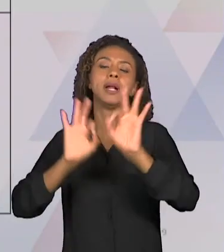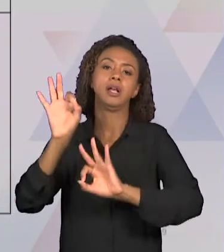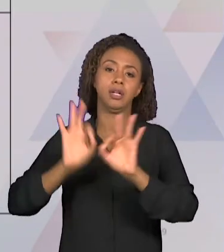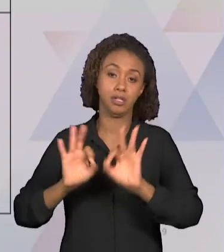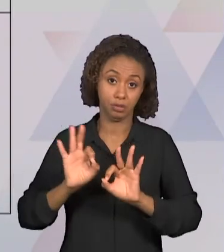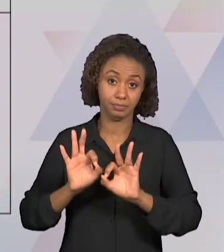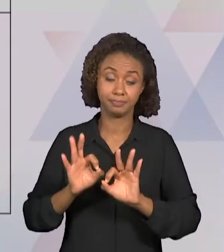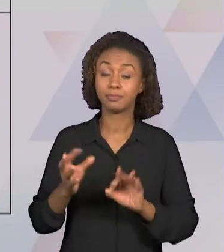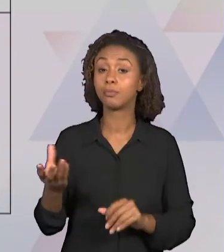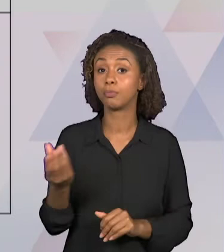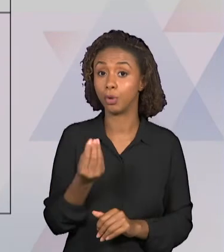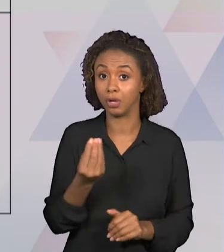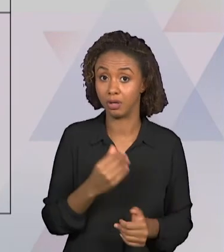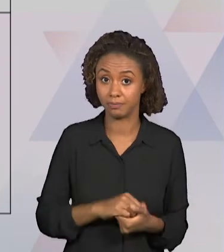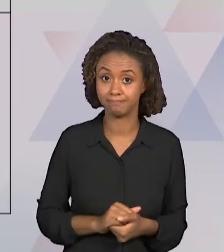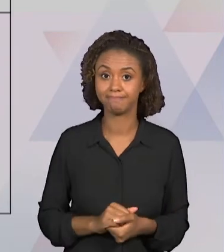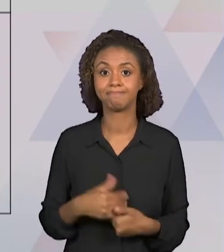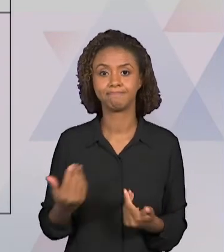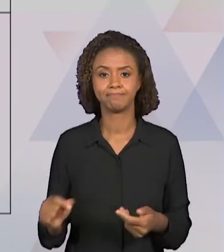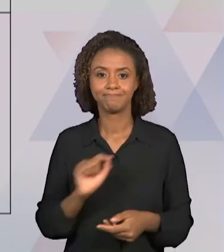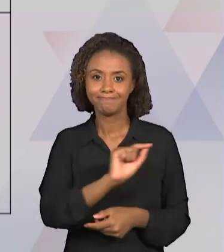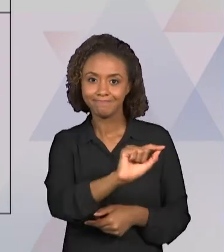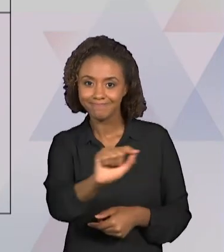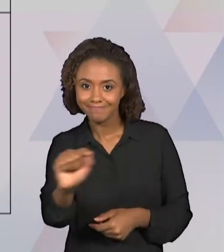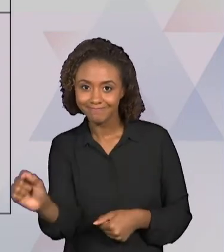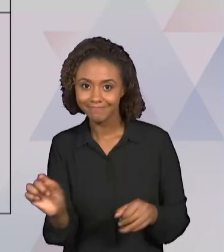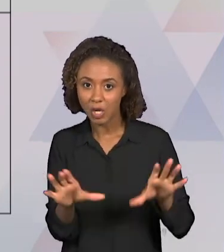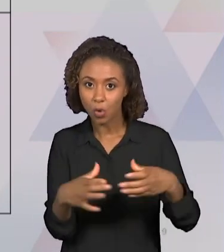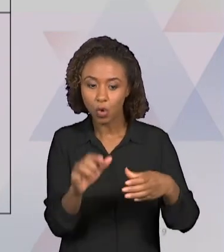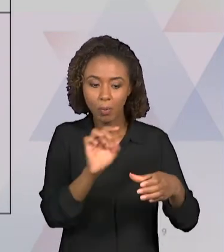INTEGRANTES PODERÃO ENTENDER QUAIS AS TAREFAS A